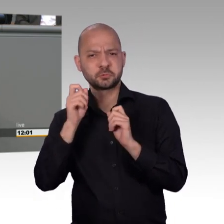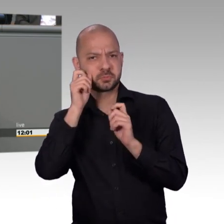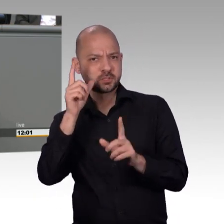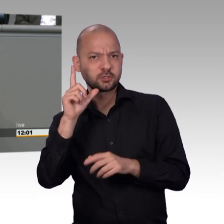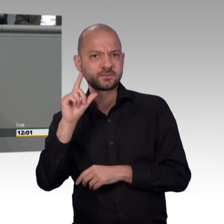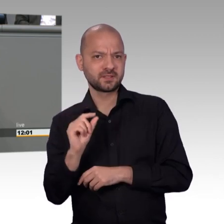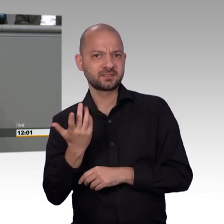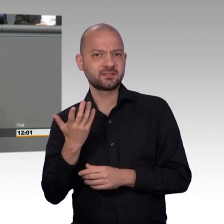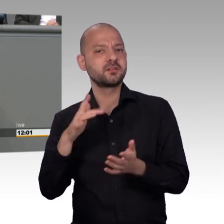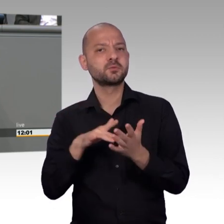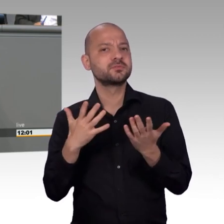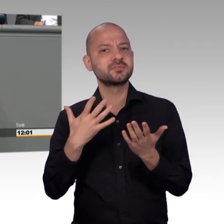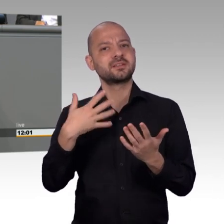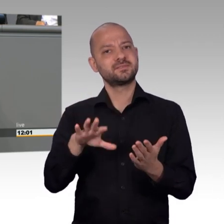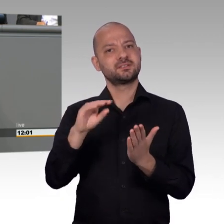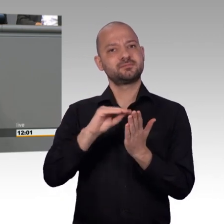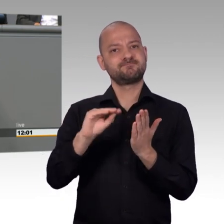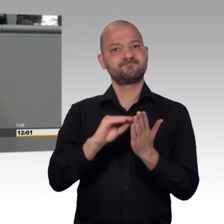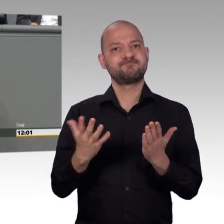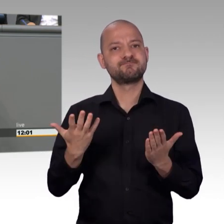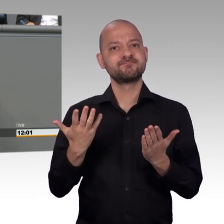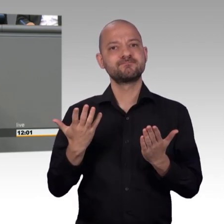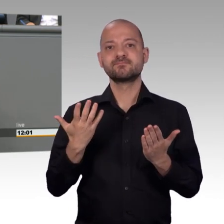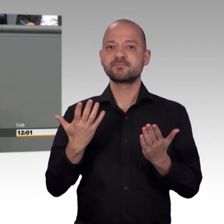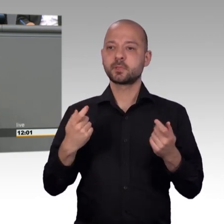was wir haben stark zu machen haben, im Sinne unserer Demokratie.